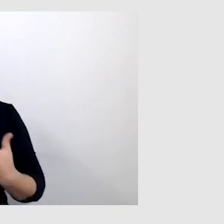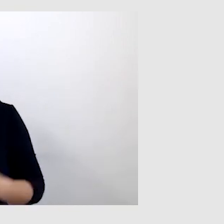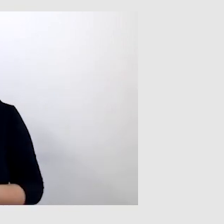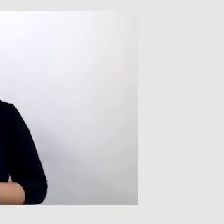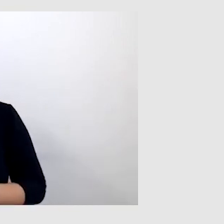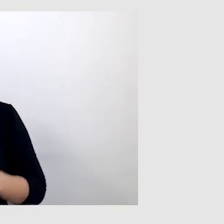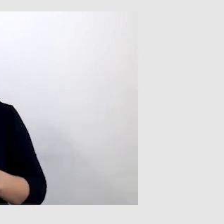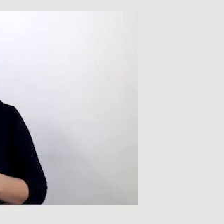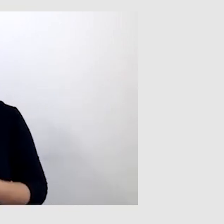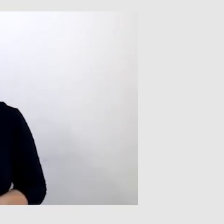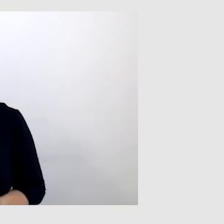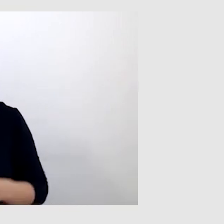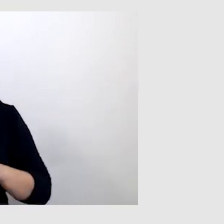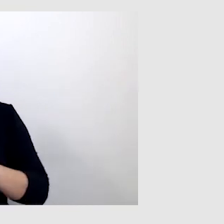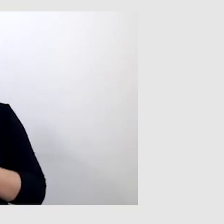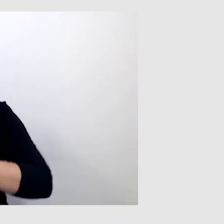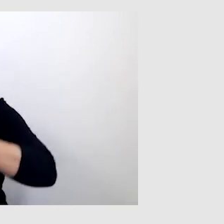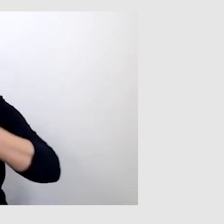i z jakich rozwiązań korzystasz na co dzień.